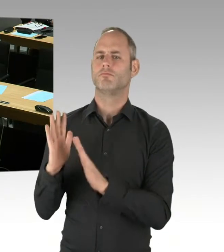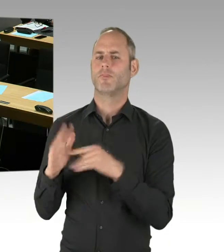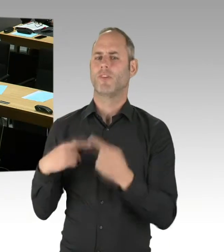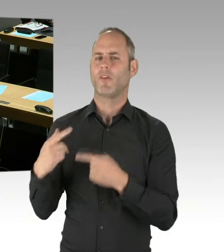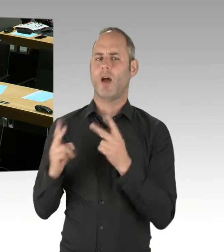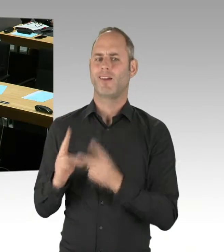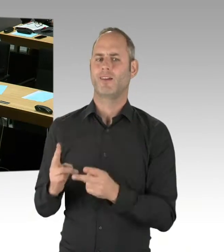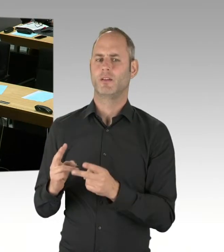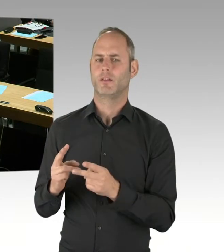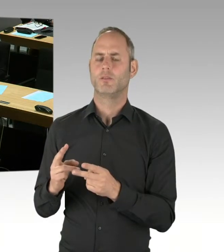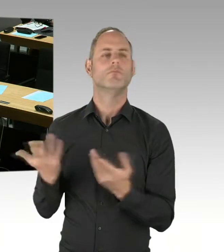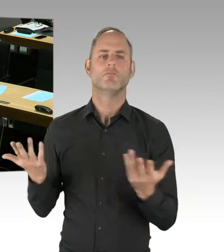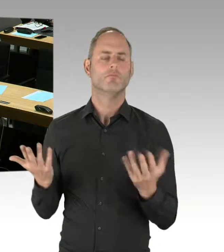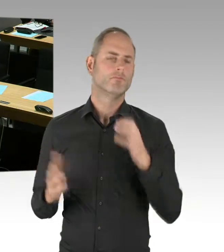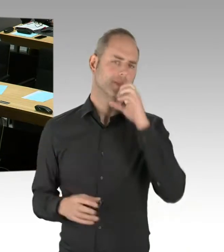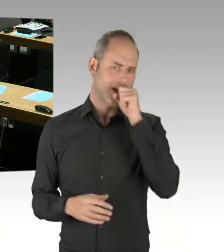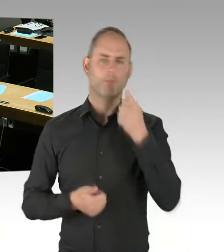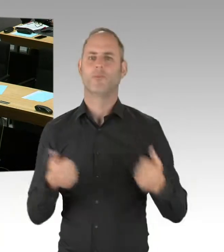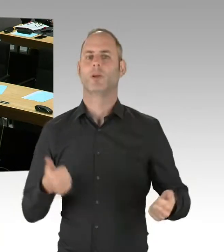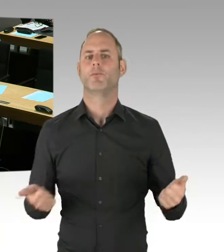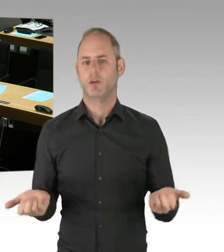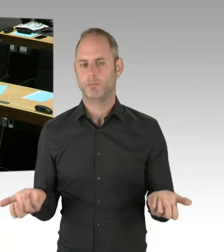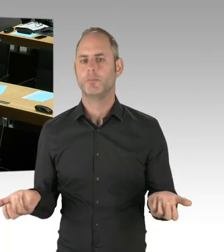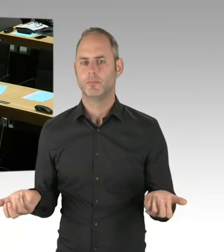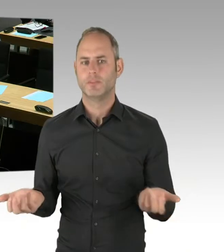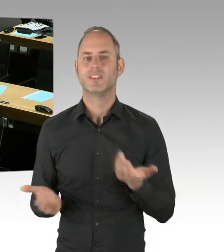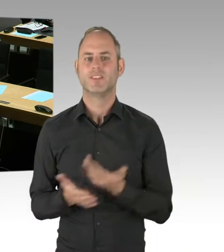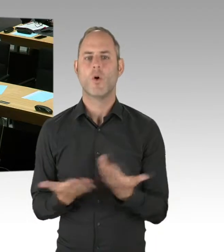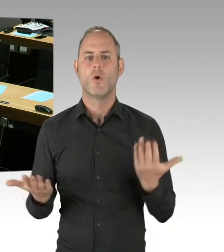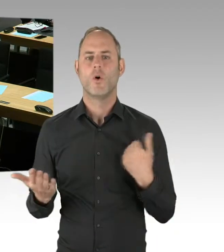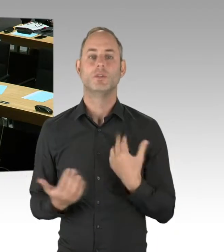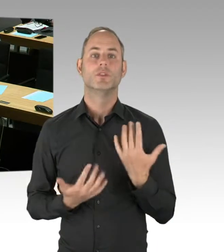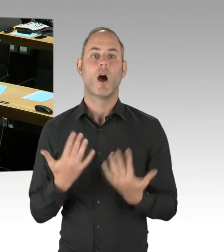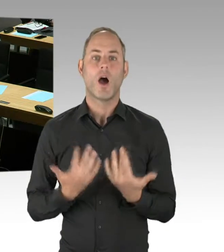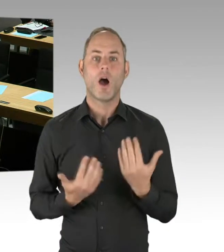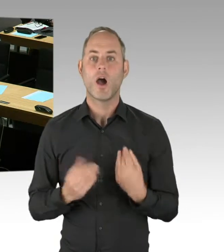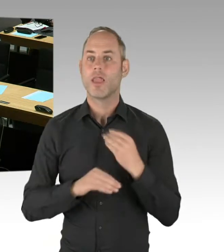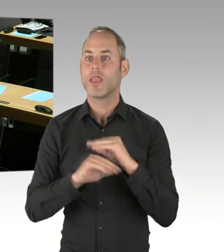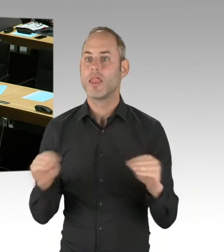Zur Loslimitierung selbst: Verabredetes Ziel ist es ja, ein wettbewerbliches,